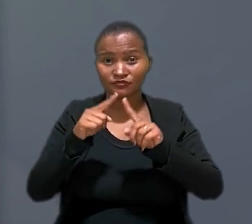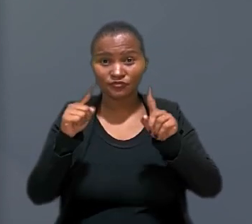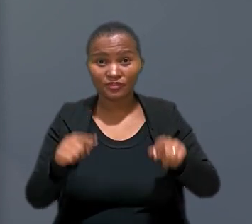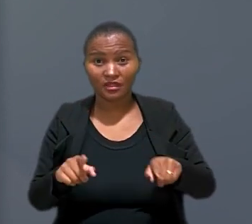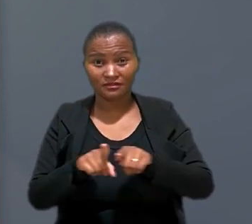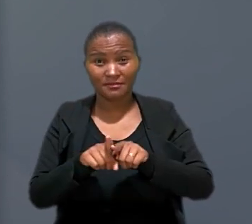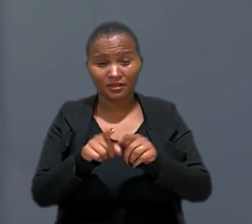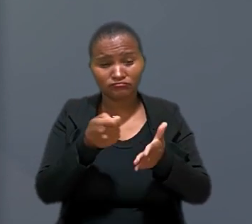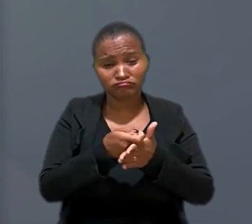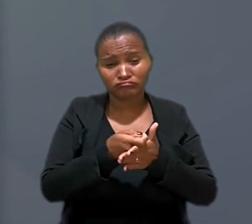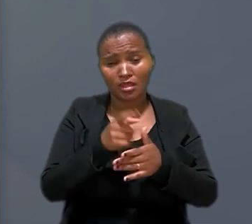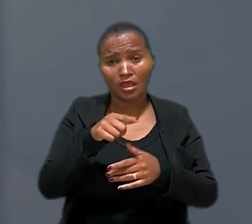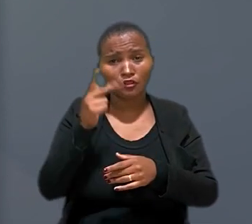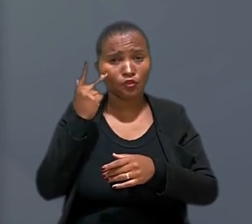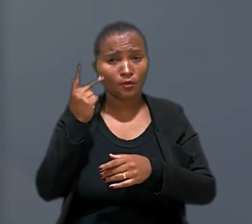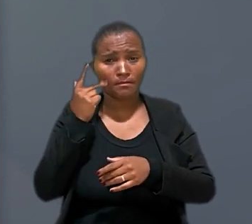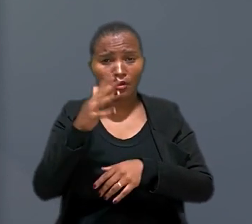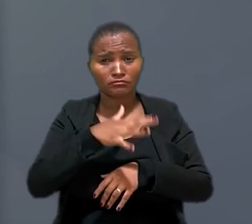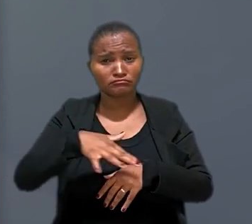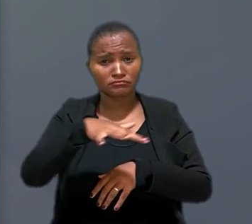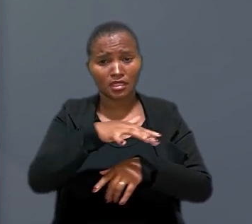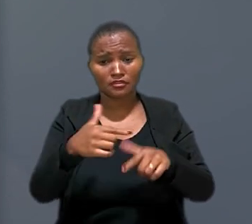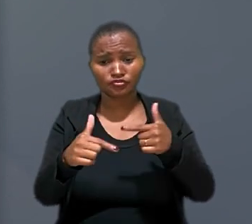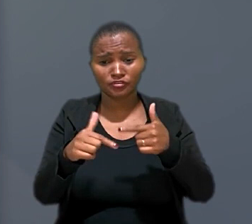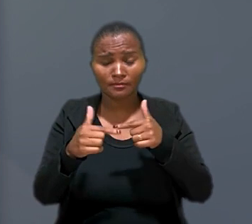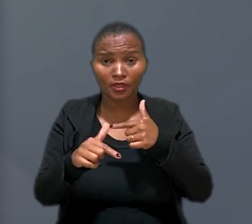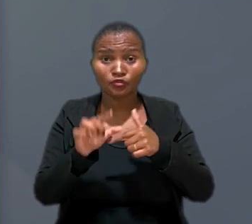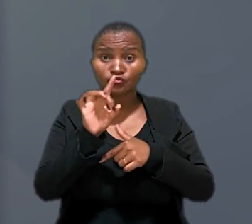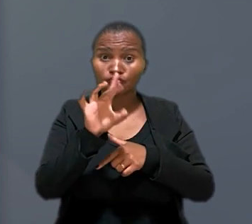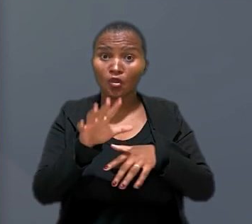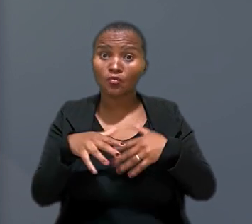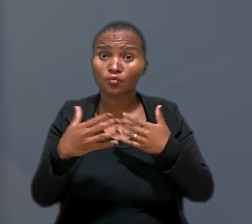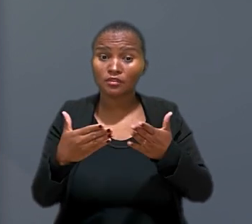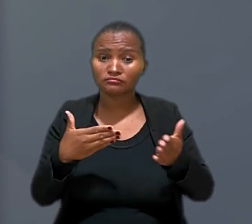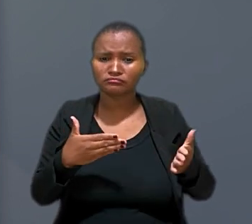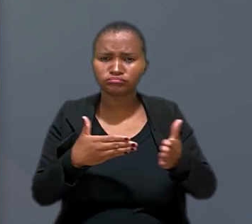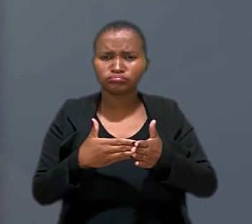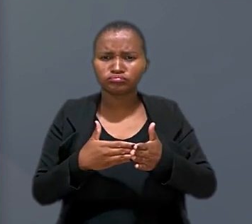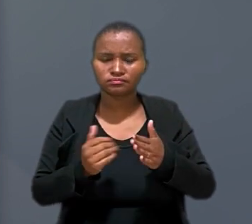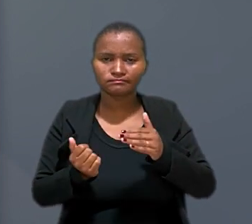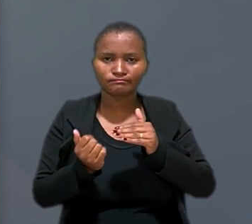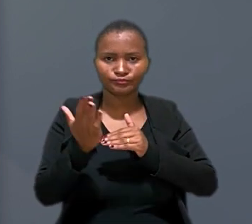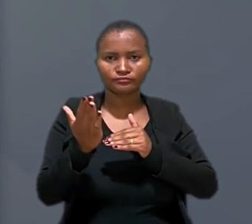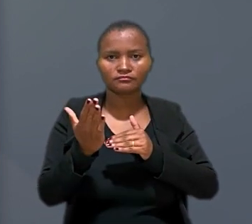da cobrança são normais no mercado de trabalho, exceto quando os limites são extrapolados o que